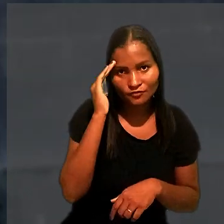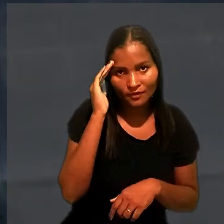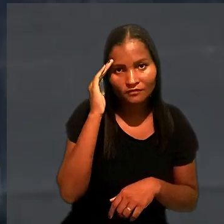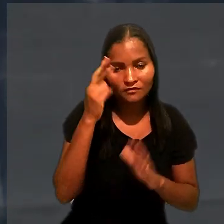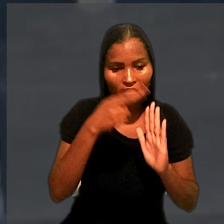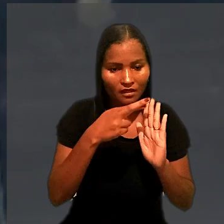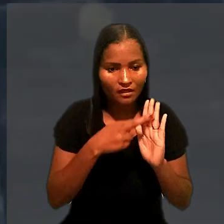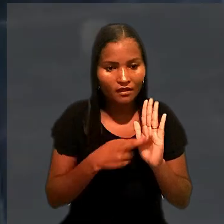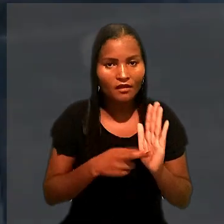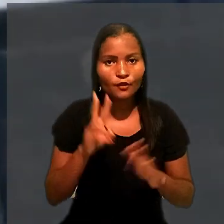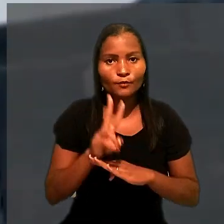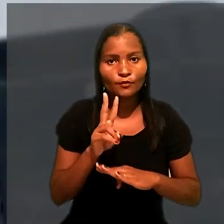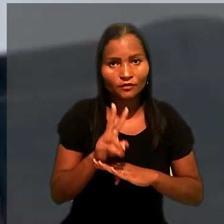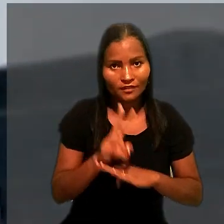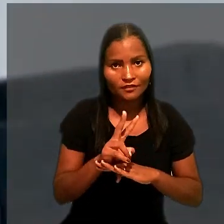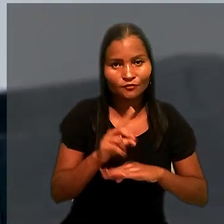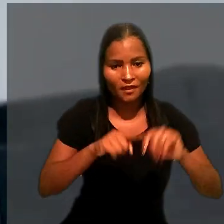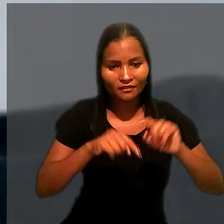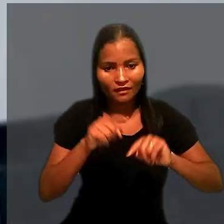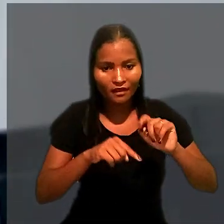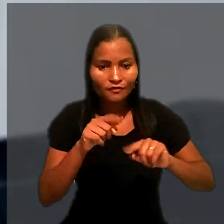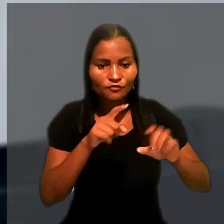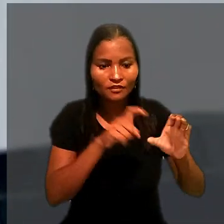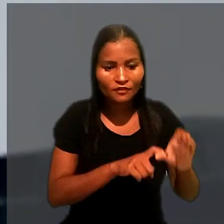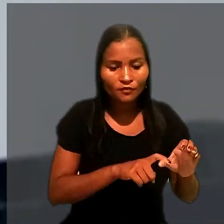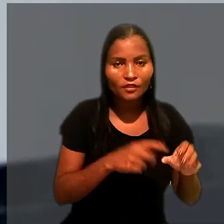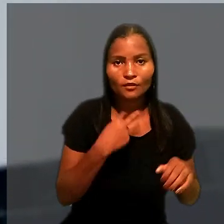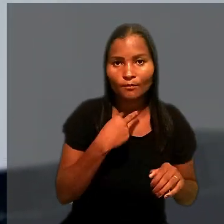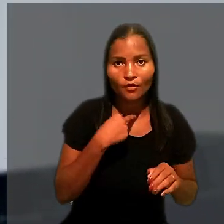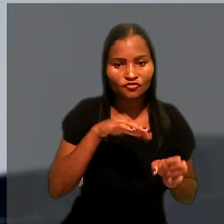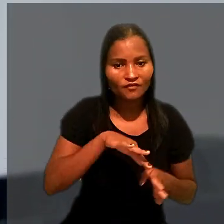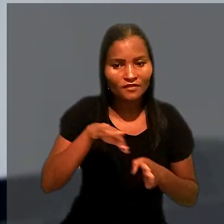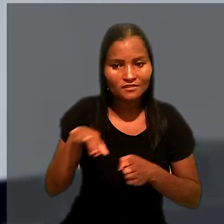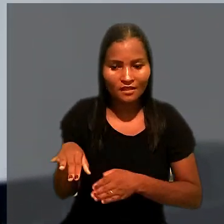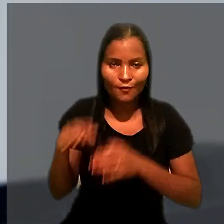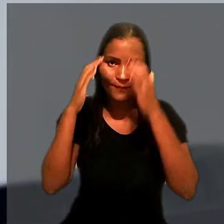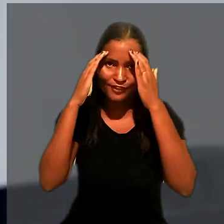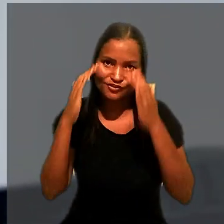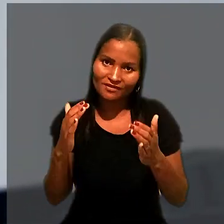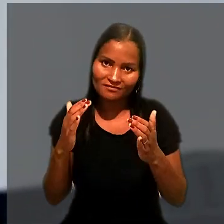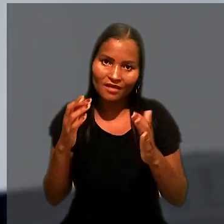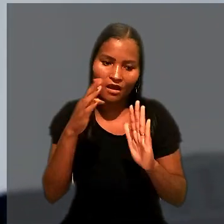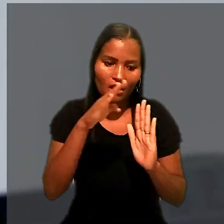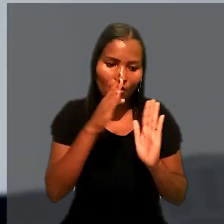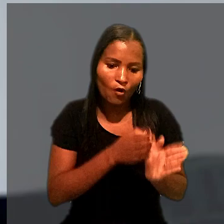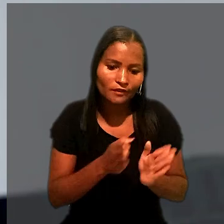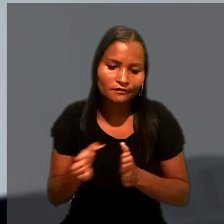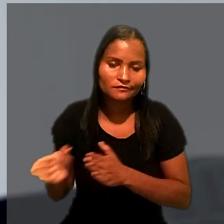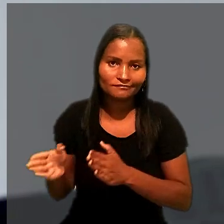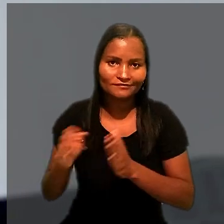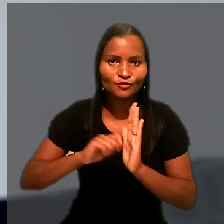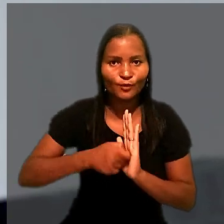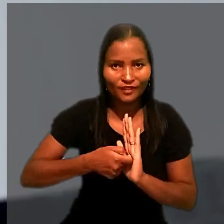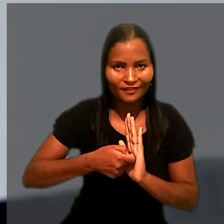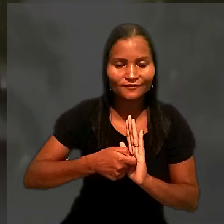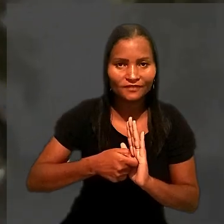de que a norma que protege o patrimônio do devedor não pode afastar a obediência à ordem de preferência da penhora.